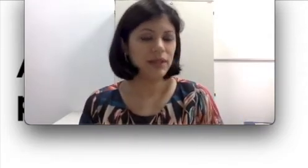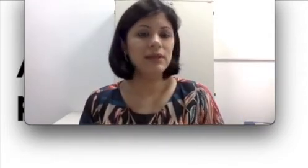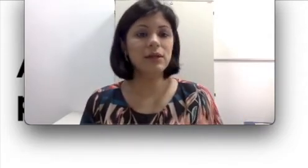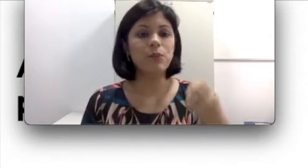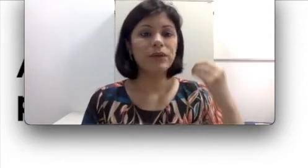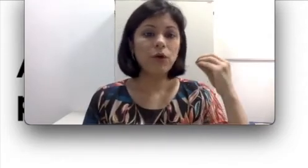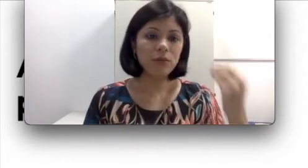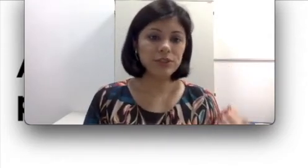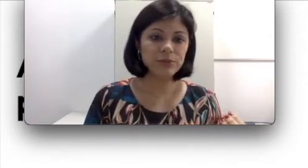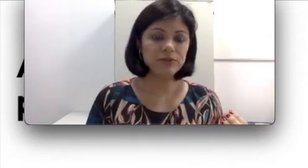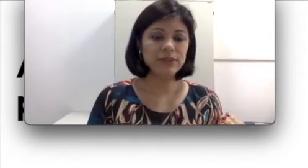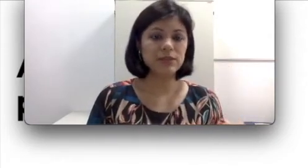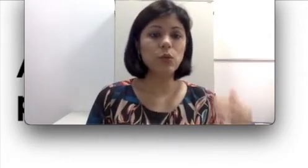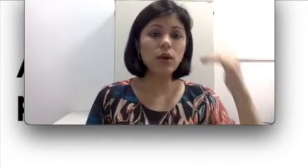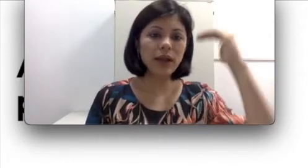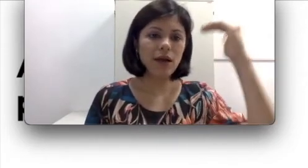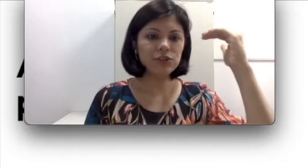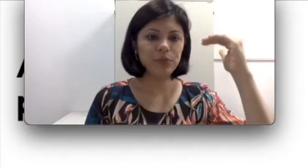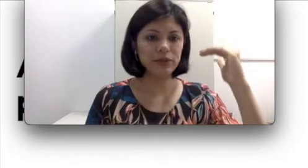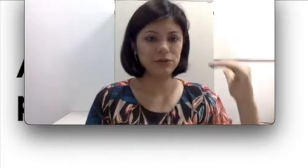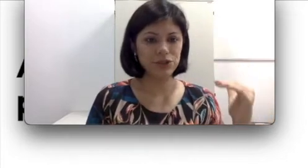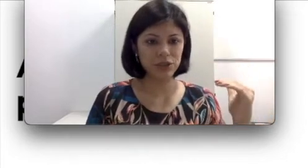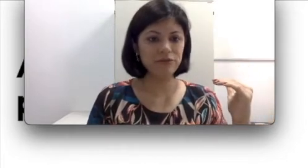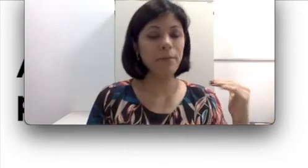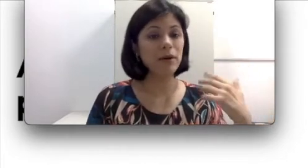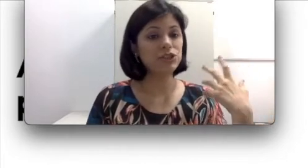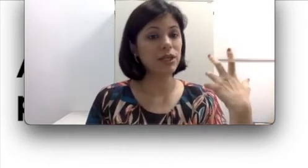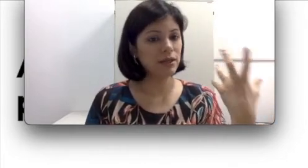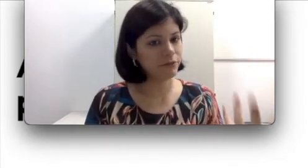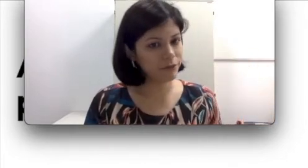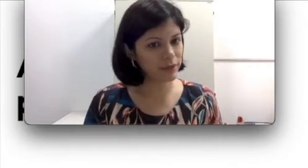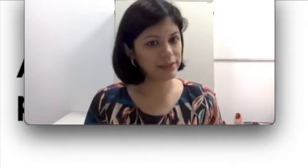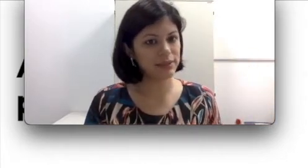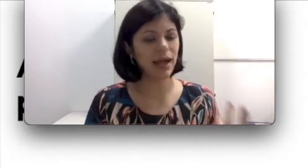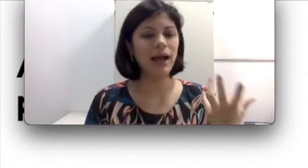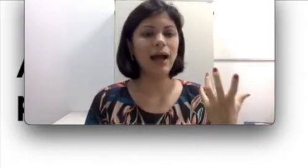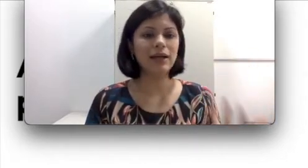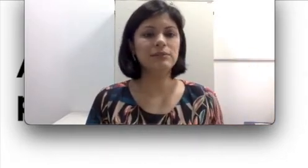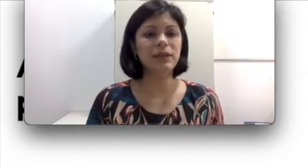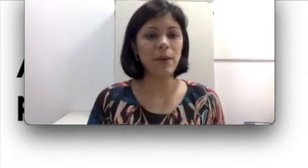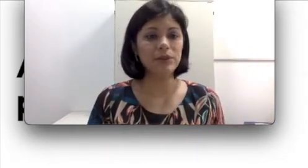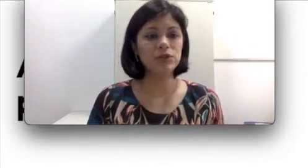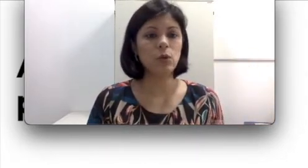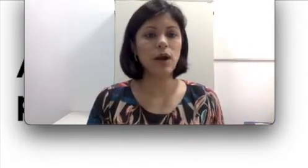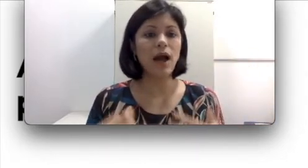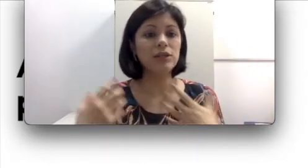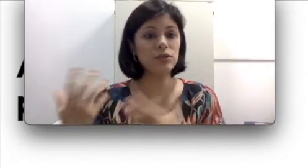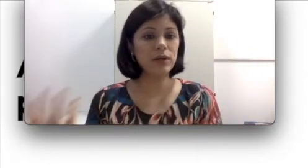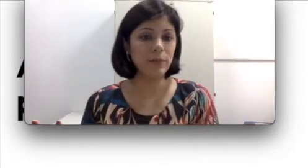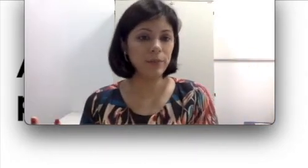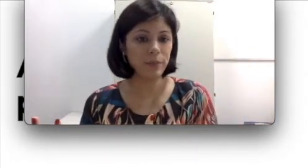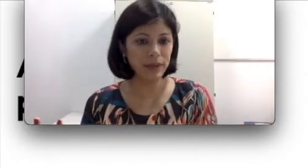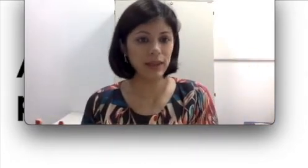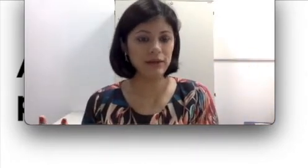eu disse para vocês, o grau de perda auditiva pode influenciar a pessoa a escolher pela